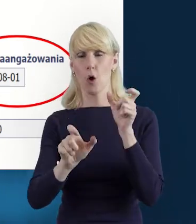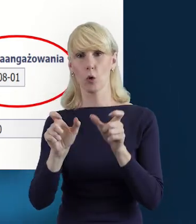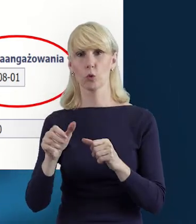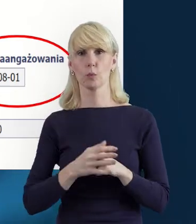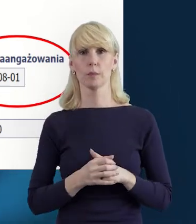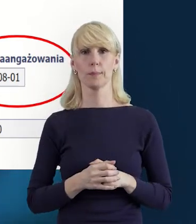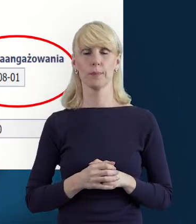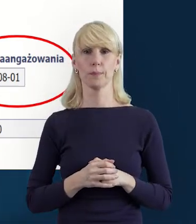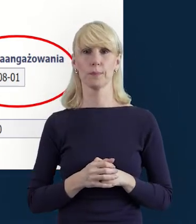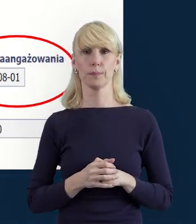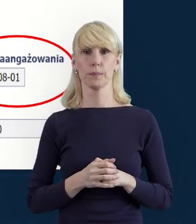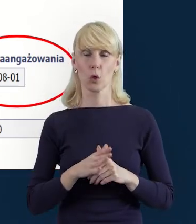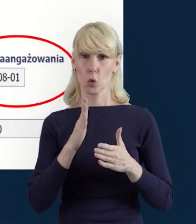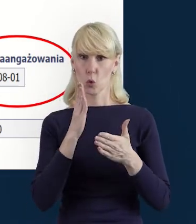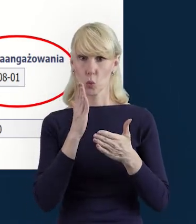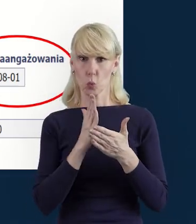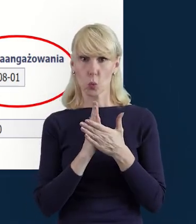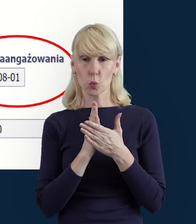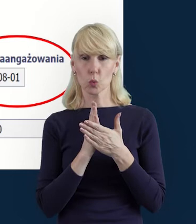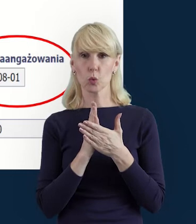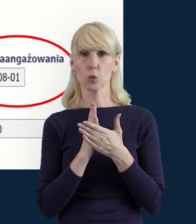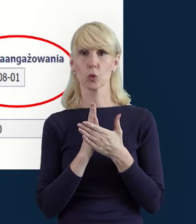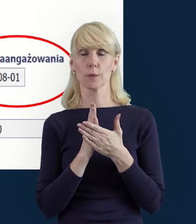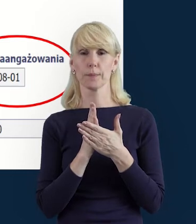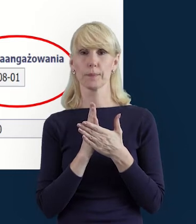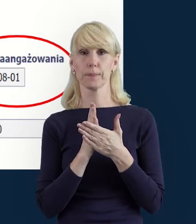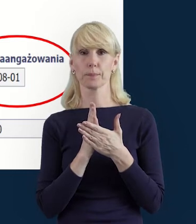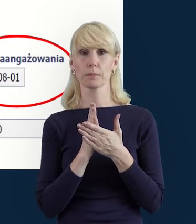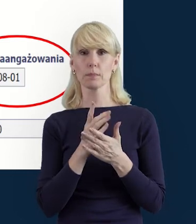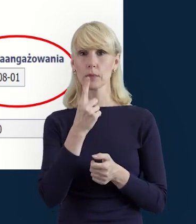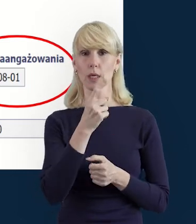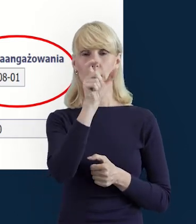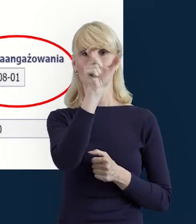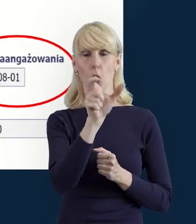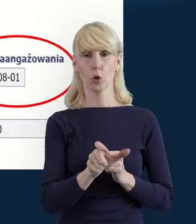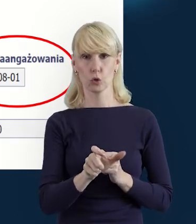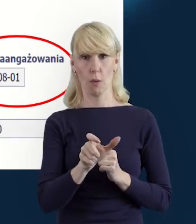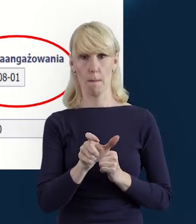Mamy tutaj uzupełnione dane danego pracownika, danej osoby.